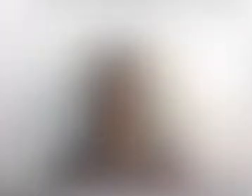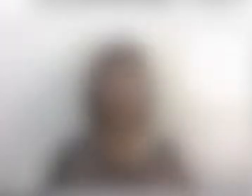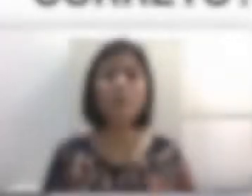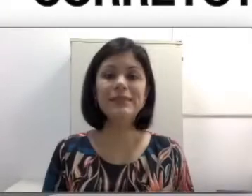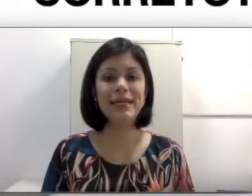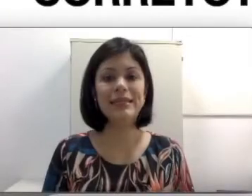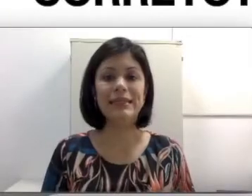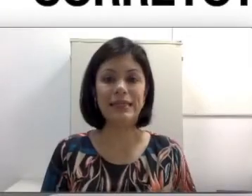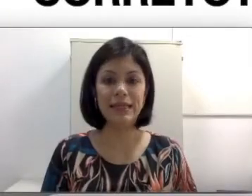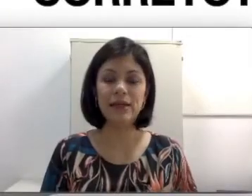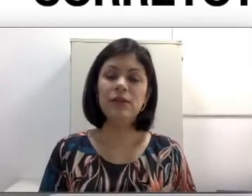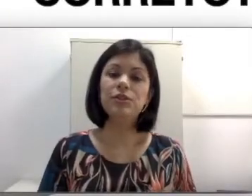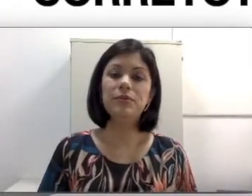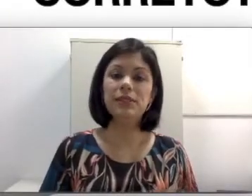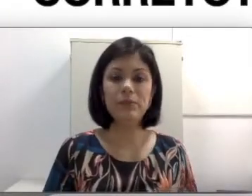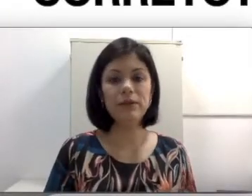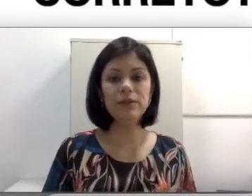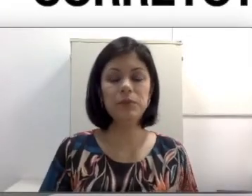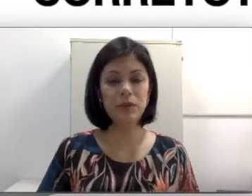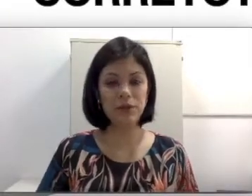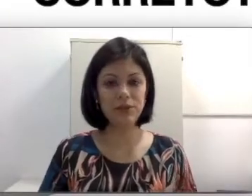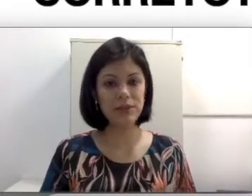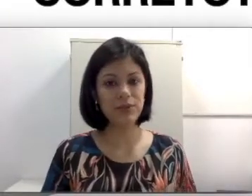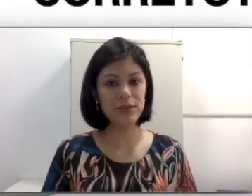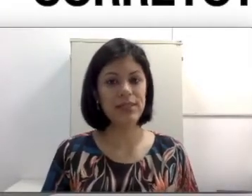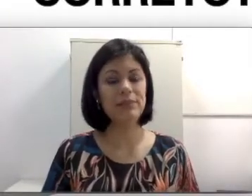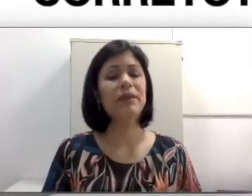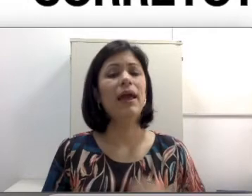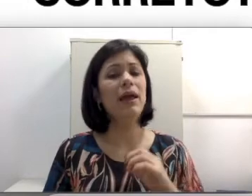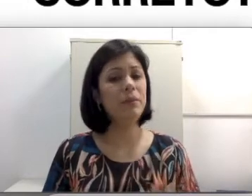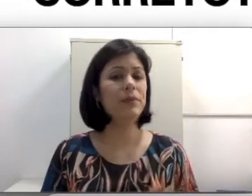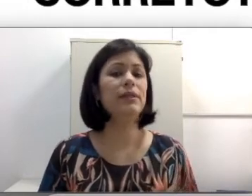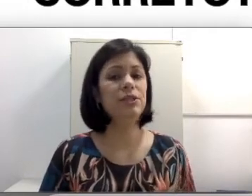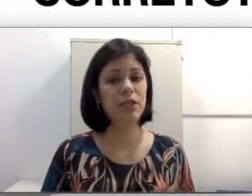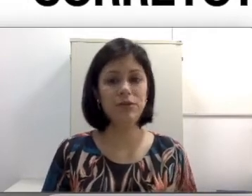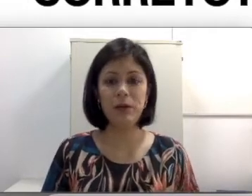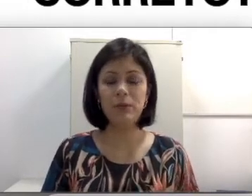Para começar a entender sobre os aspectos biológicos da surdez é importante retomar